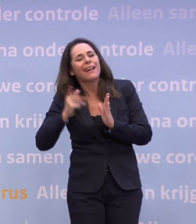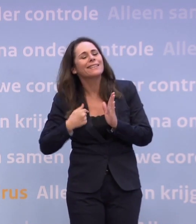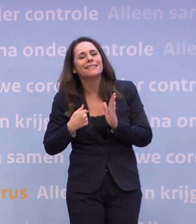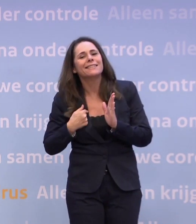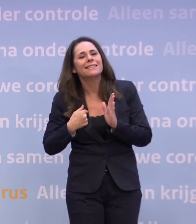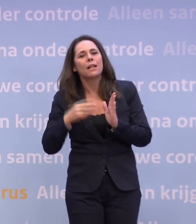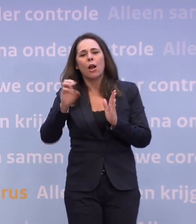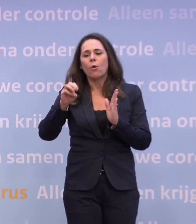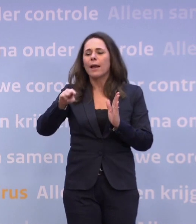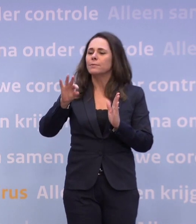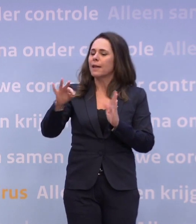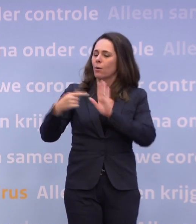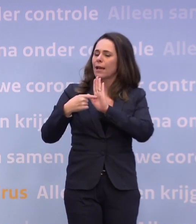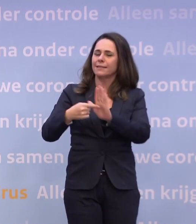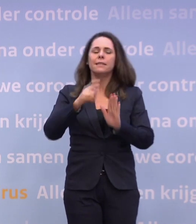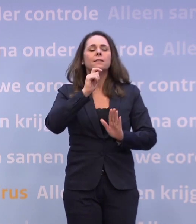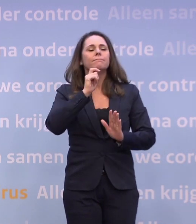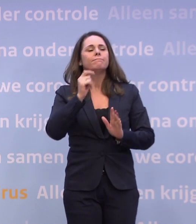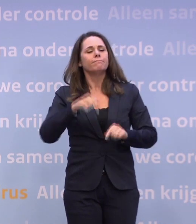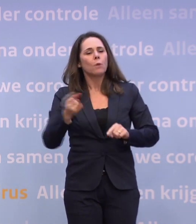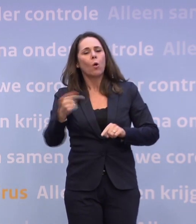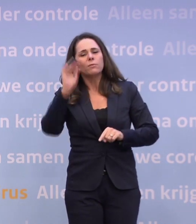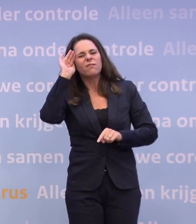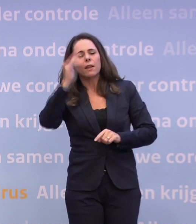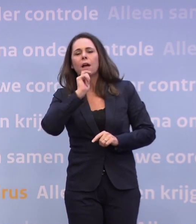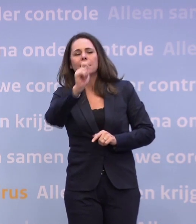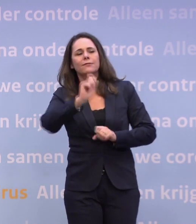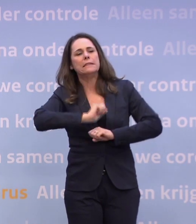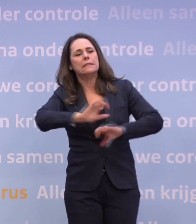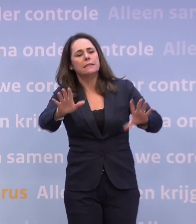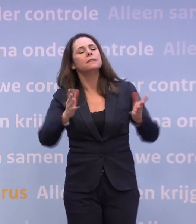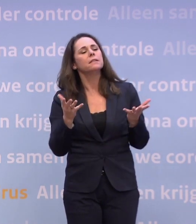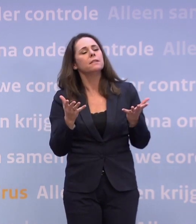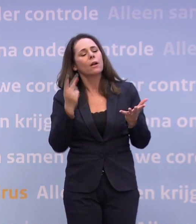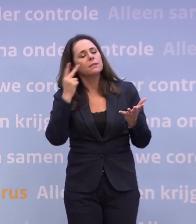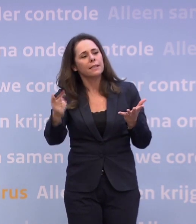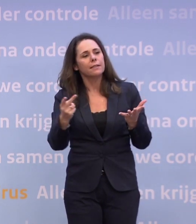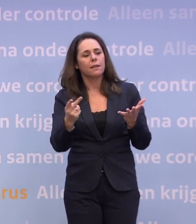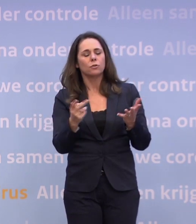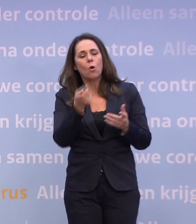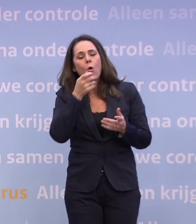Het OMT laat dat ook zien in het advies dat u vannacht ontvangt... ...dat het openen van delen van de horeca leidt tot meer besmettingen.